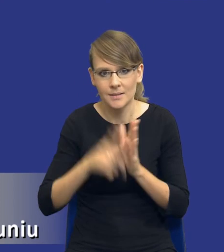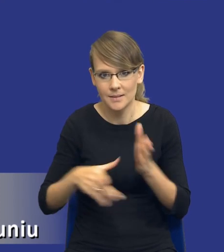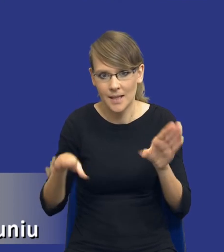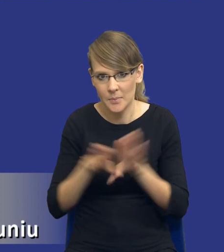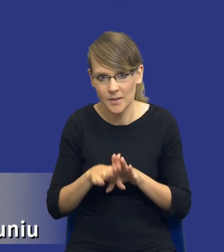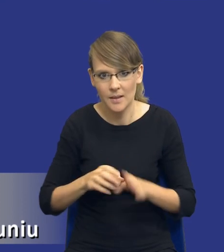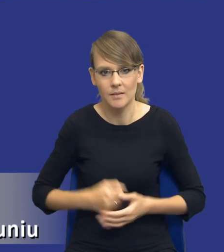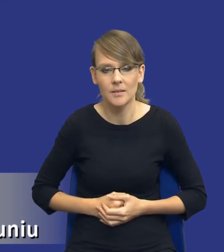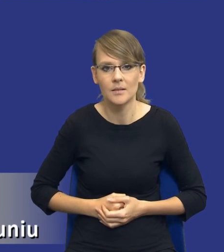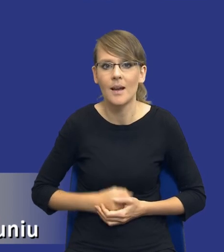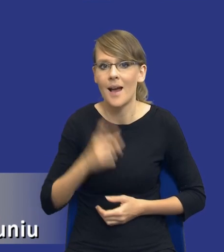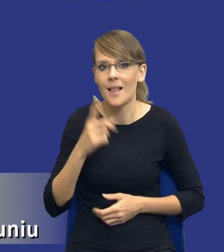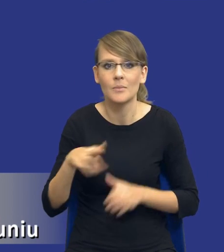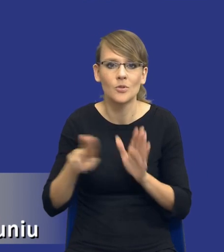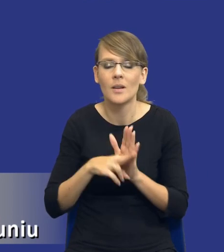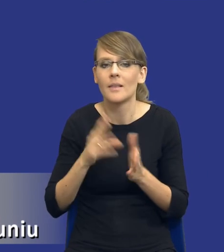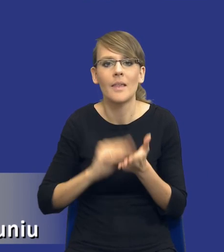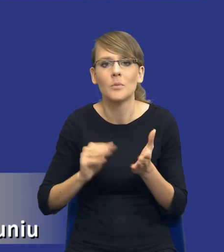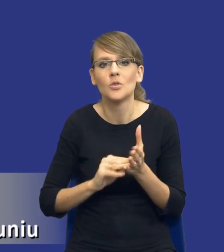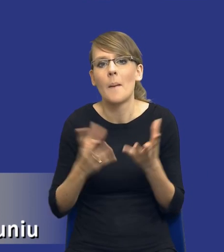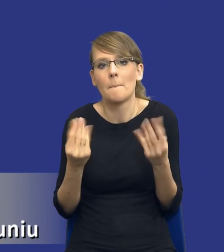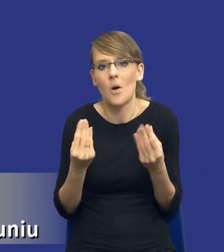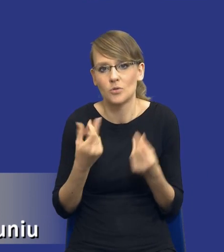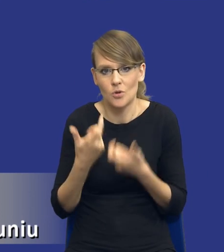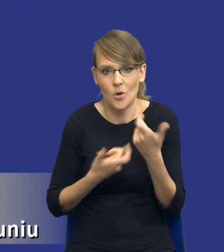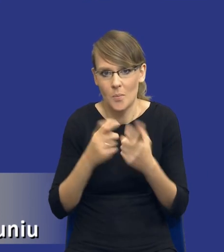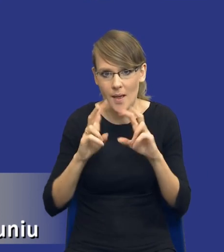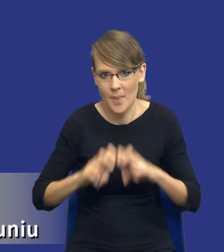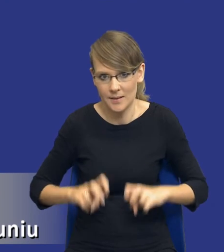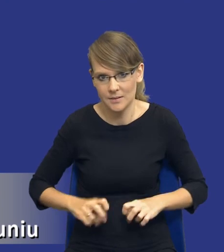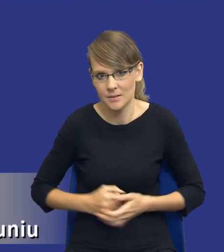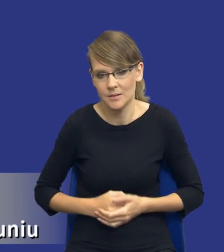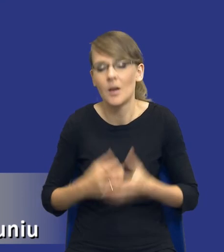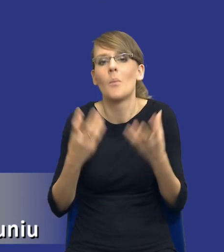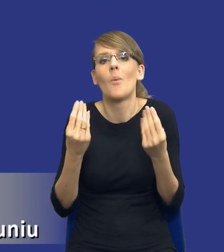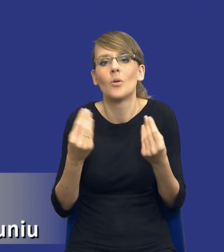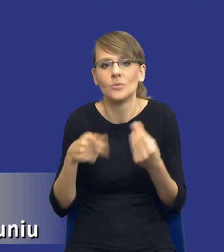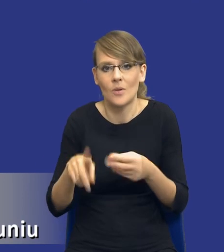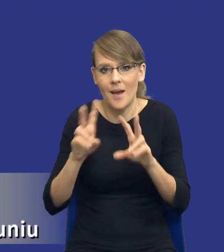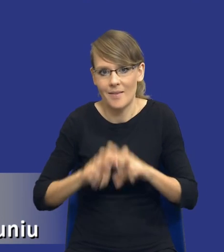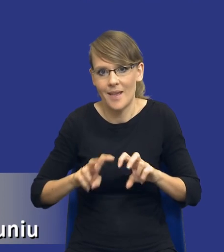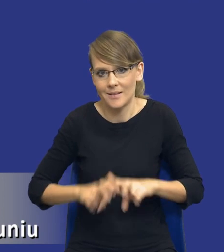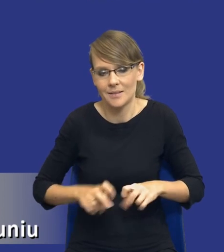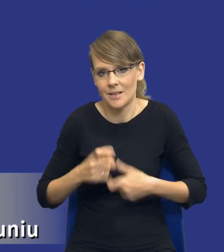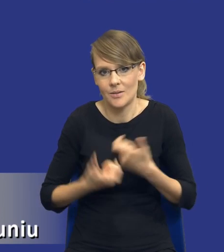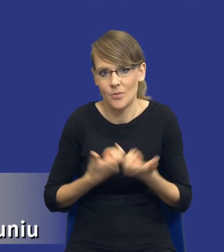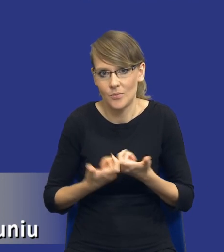Natomiast przepis nie wskazuje, po co tą analizę mają wykonywać, tak, po co analizę mamy sporządzać.